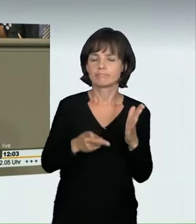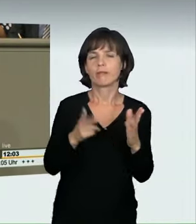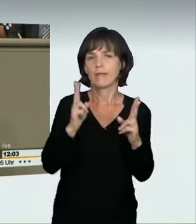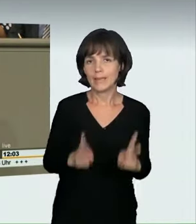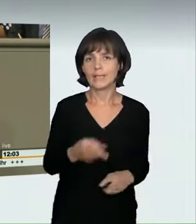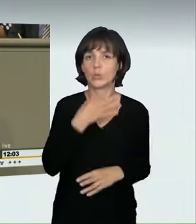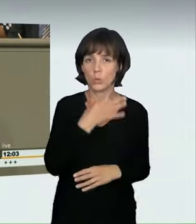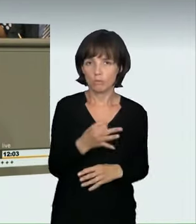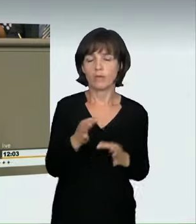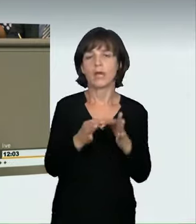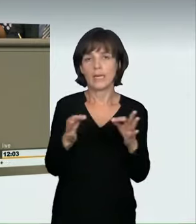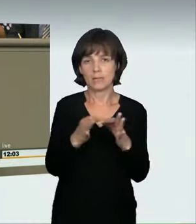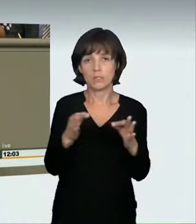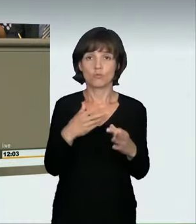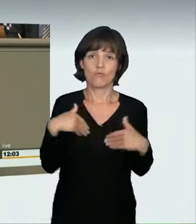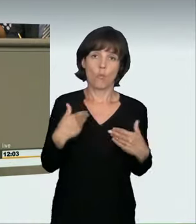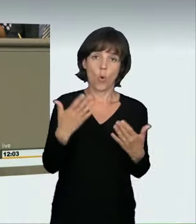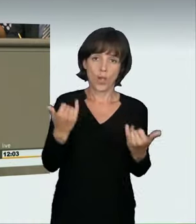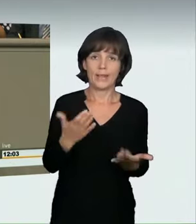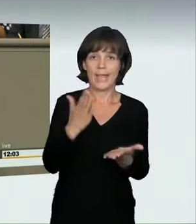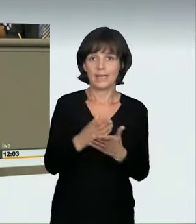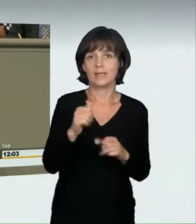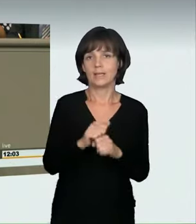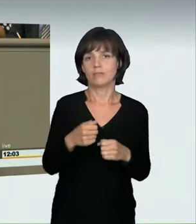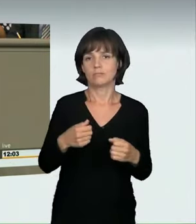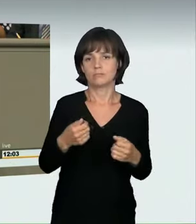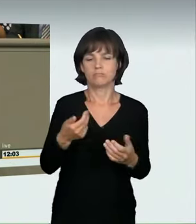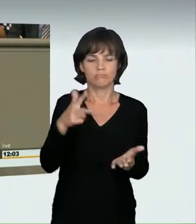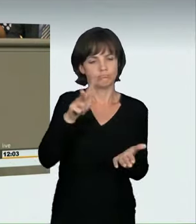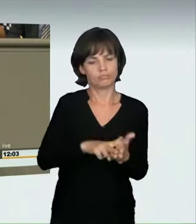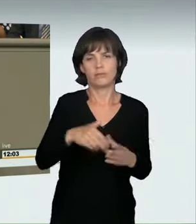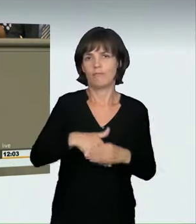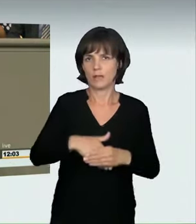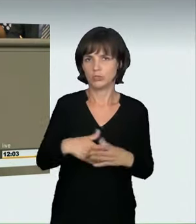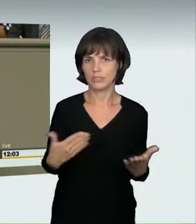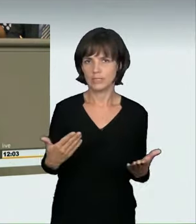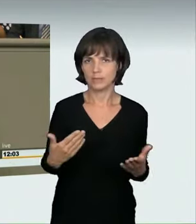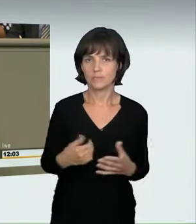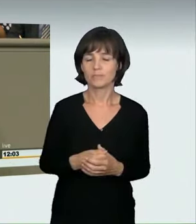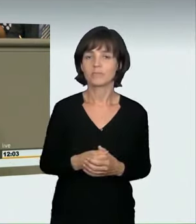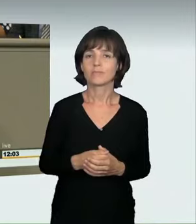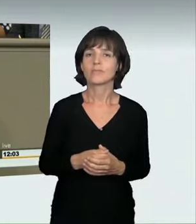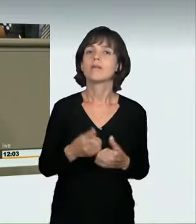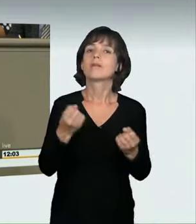notwendig und angemessen. Ich bin froh, dass wir dieses Gesetz heute endlich verabschieden können. Obwohl der Ausgangsentwurf aus unserer Sicht